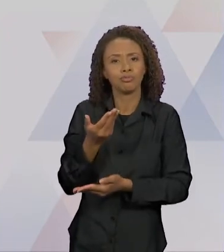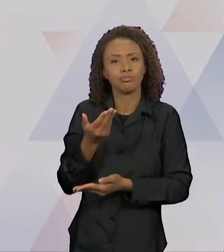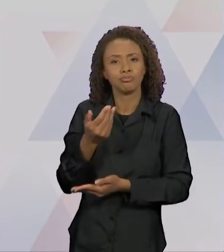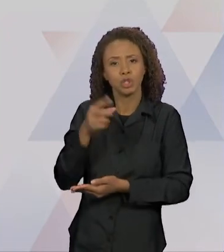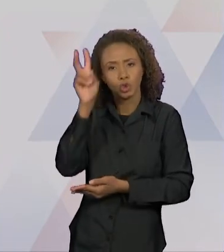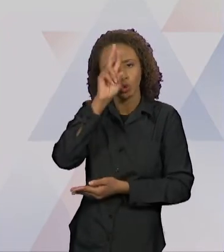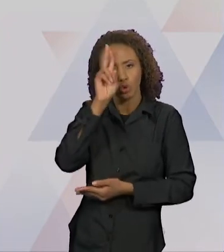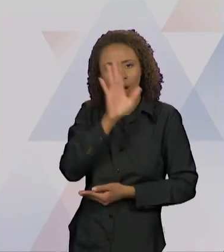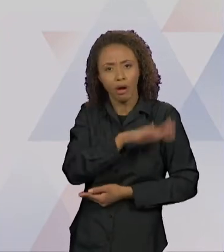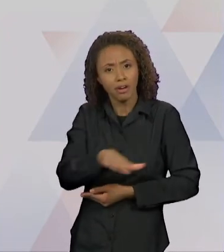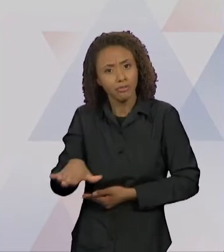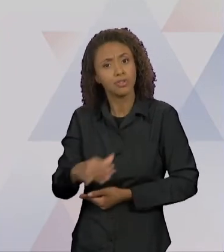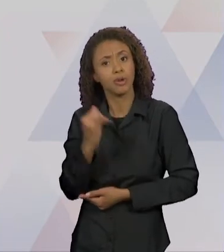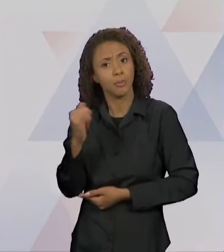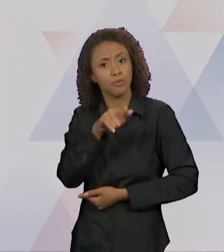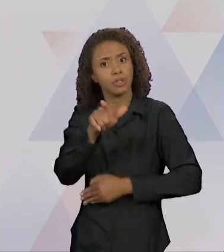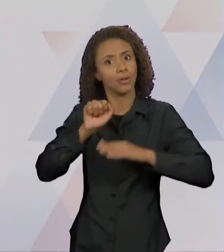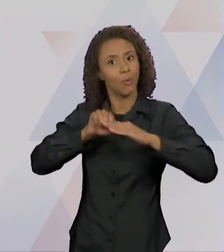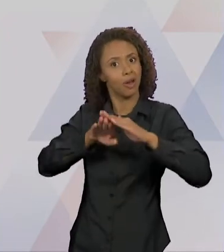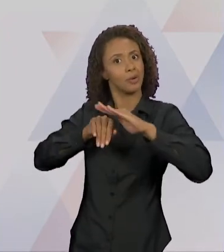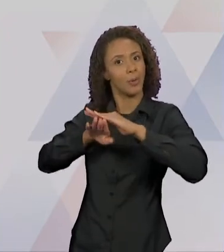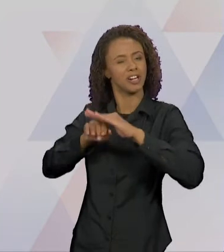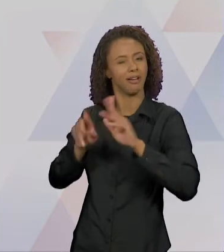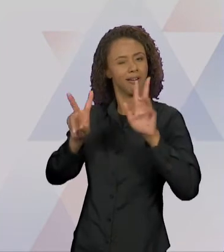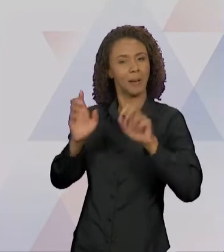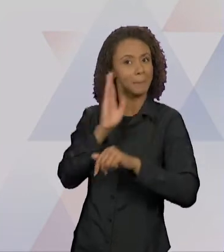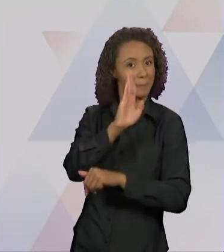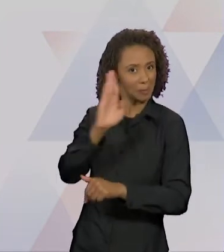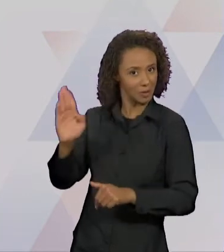AS CRIANÇAS DO ENSINO FUNDAMENTAL. ENTÃO, EU